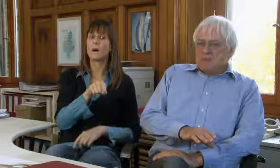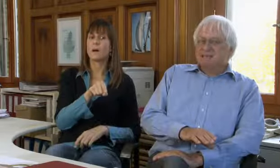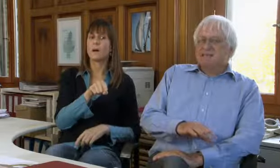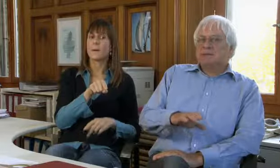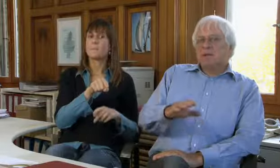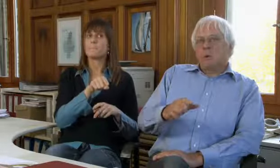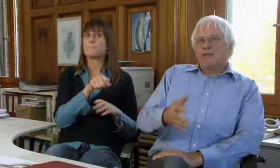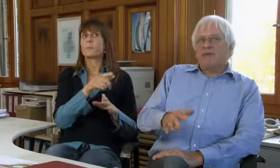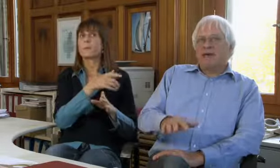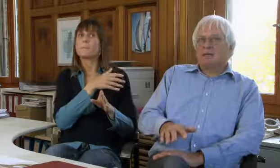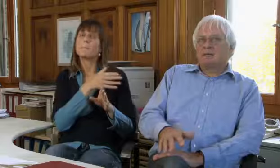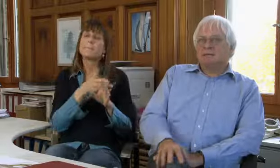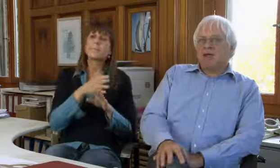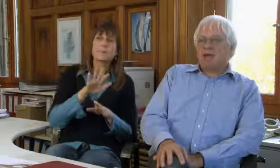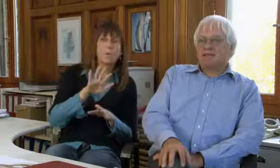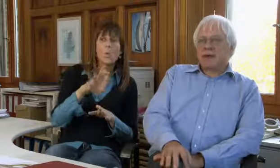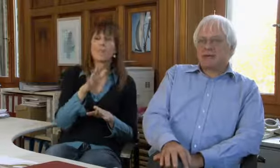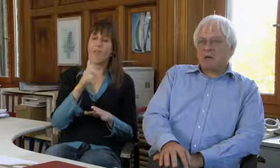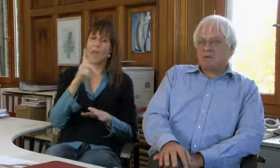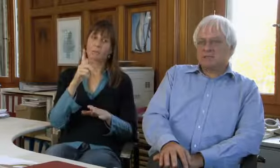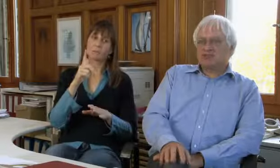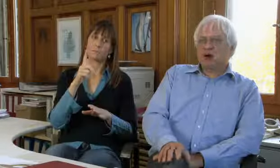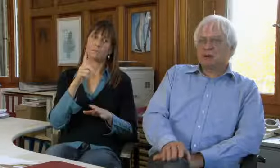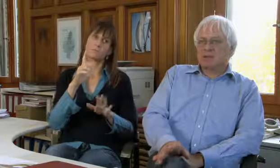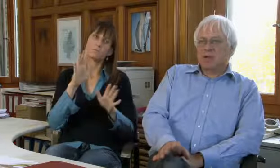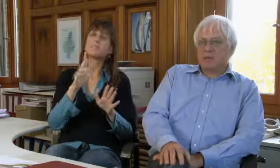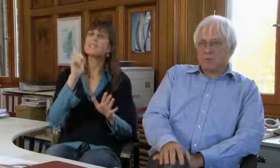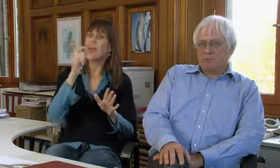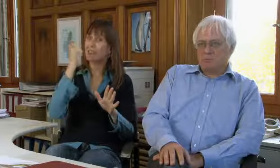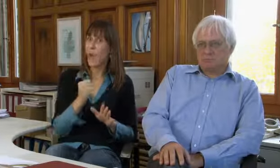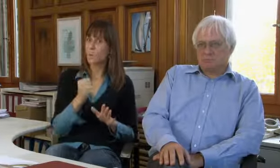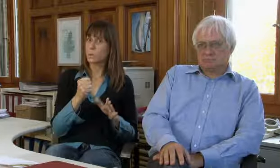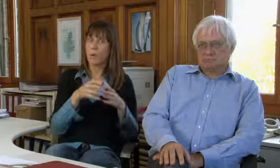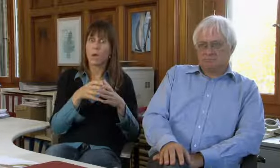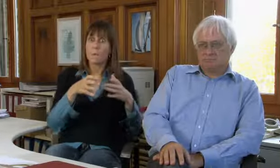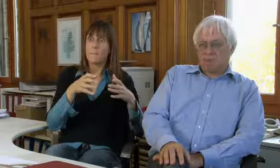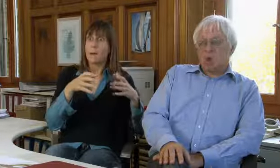Die Textvermittlung hat bis ungefähr im Jahr 2000